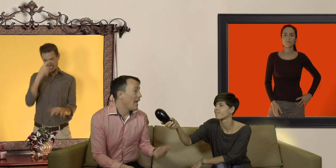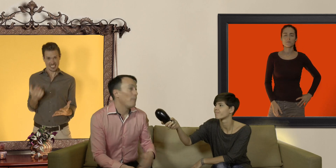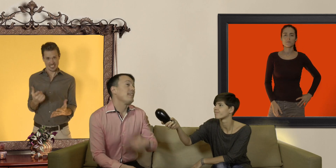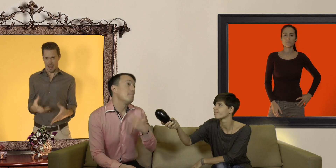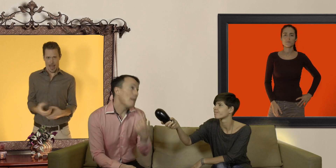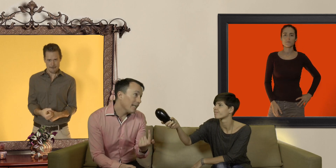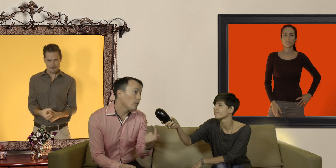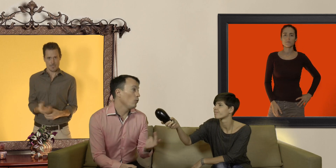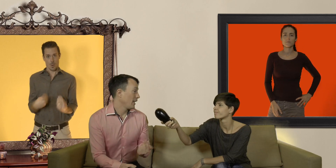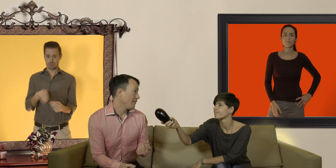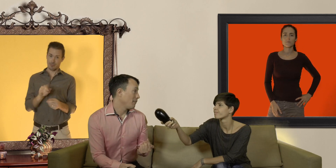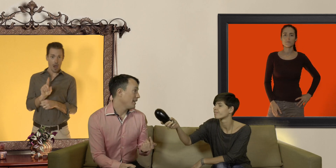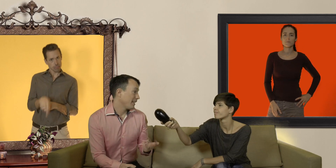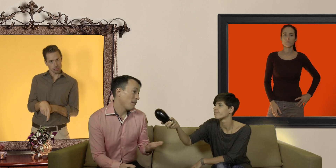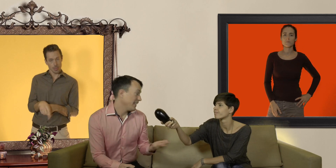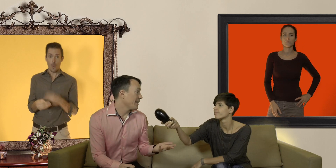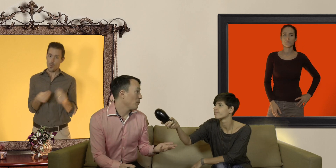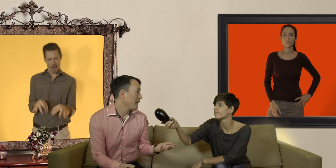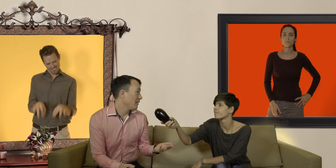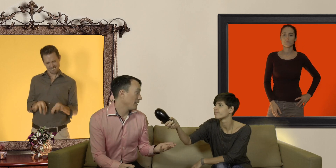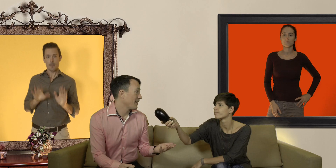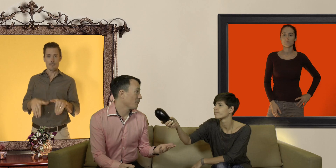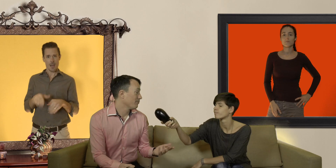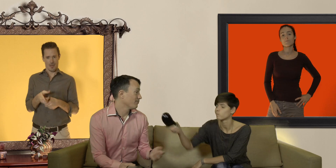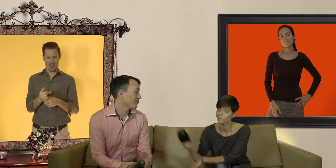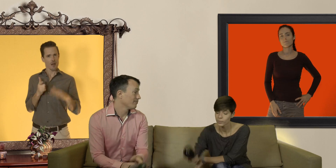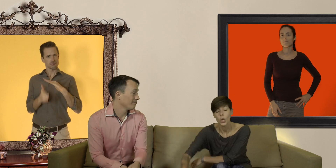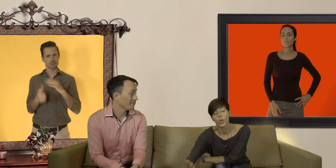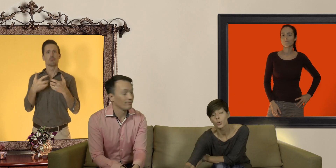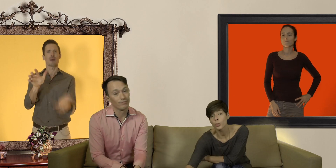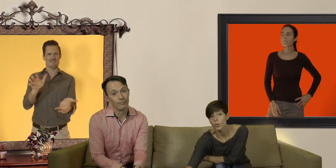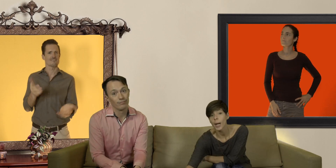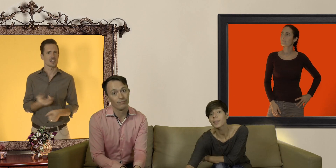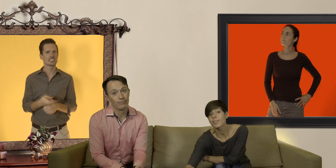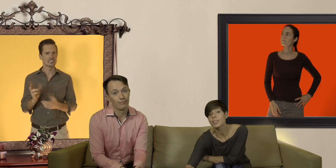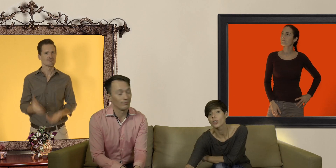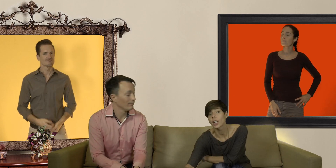et puis si malgré tout on arrive à le mettre eh ben il risque de pêter en pleine action deuxio un préservatif trop large